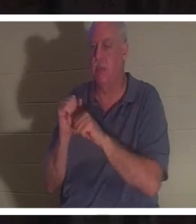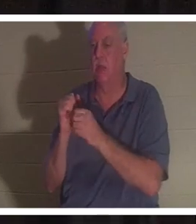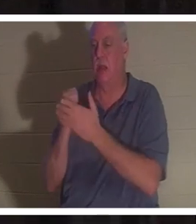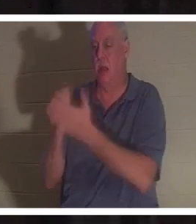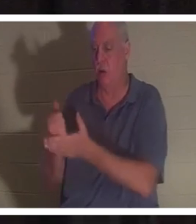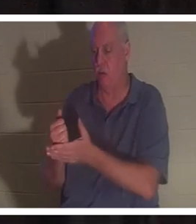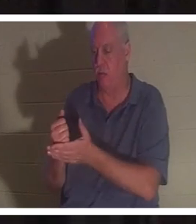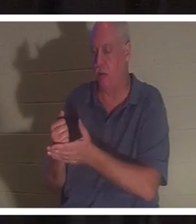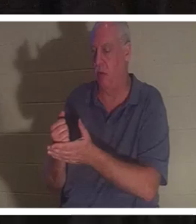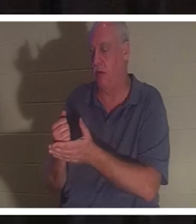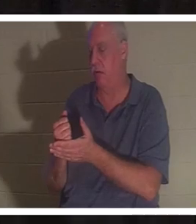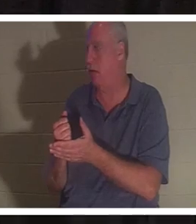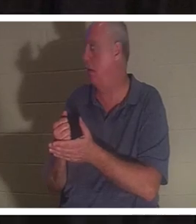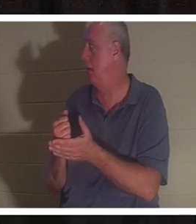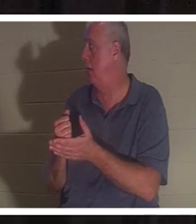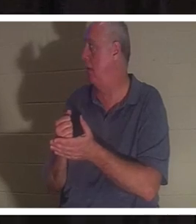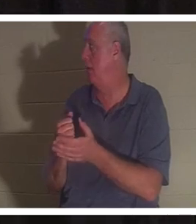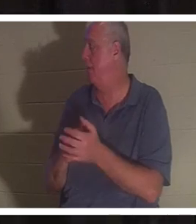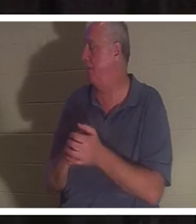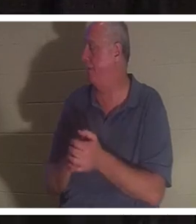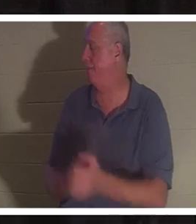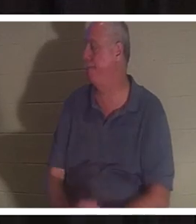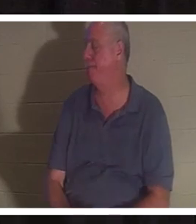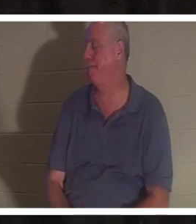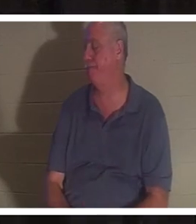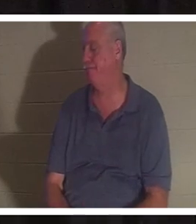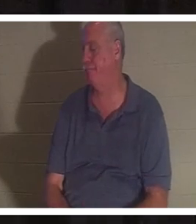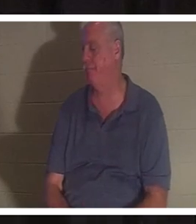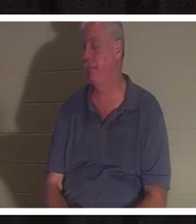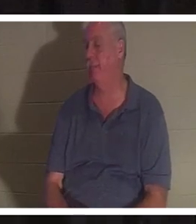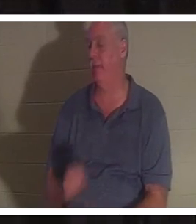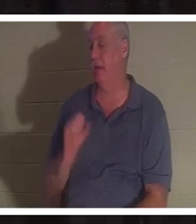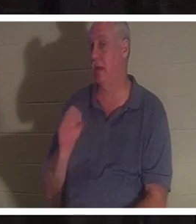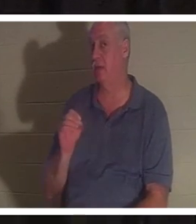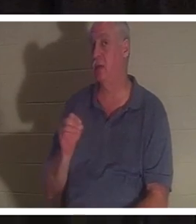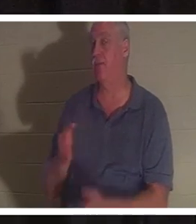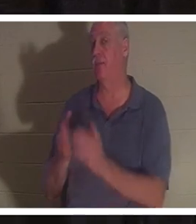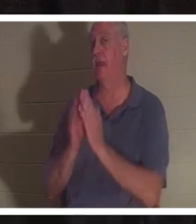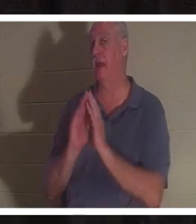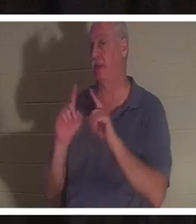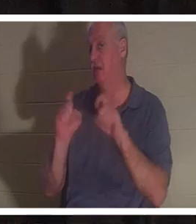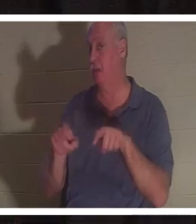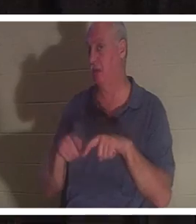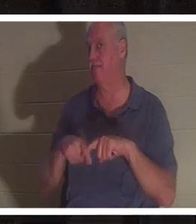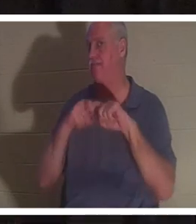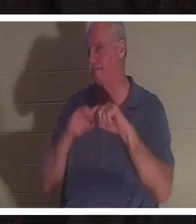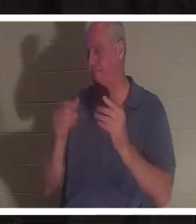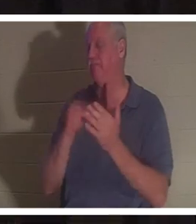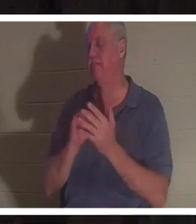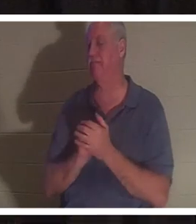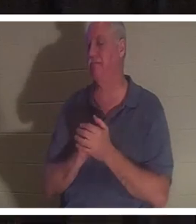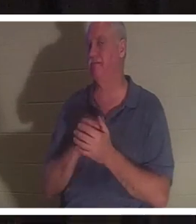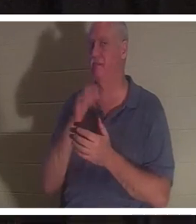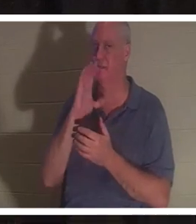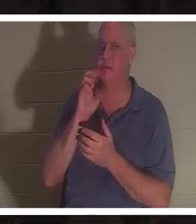我确信我会放弃它。那么让我问你一个问题。休息一下。我要喝点水。 在您的餐桌上 回答